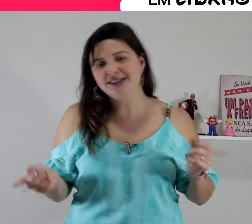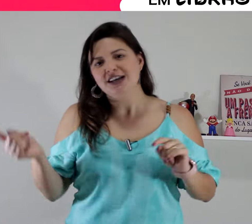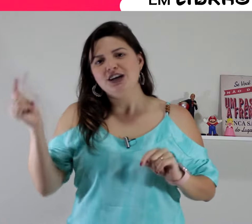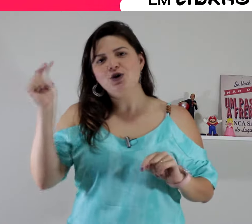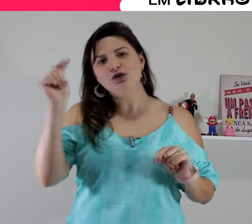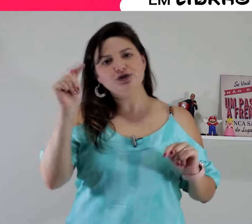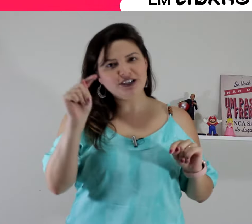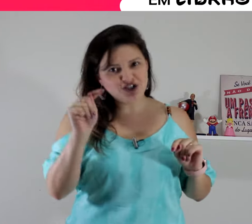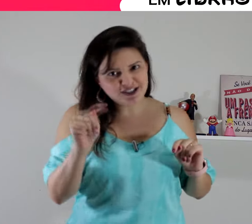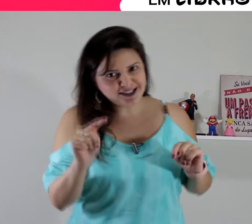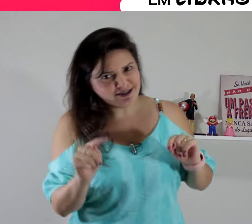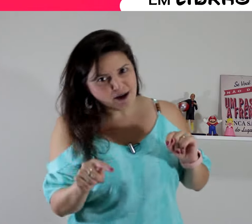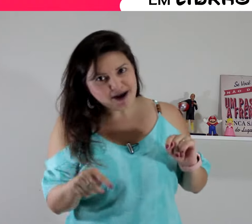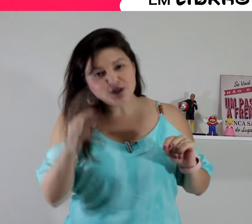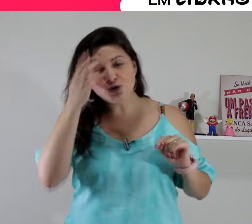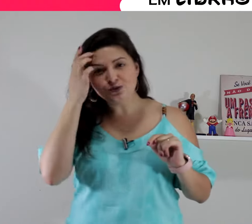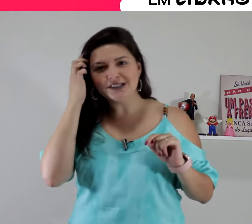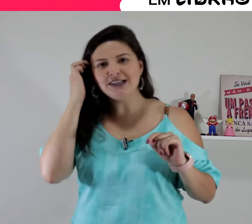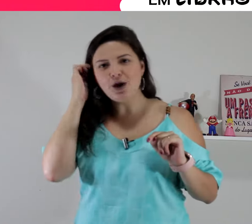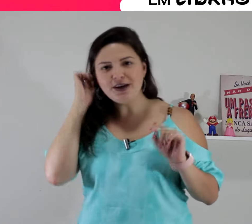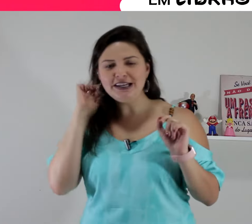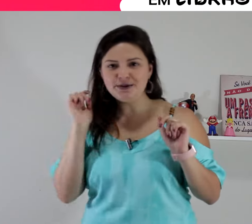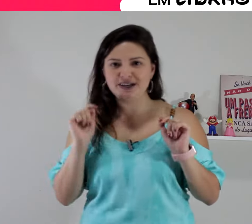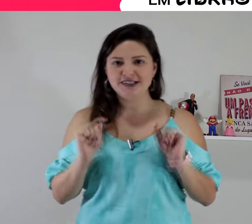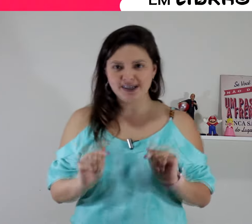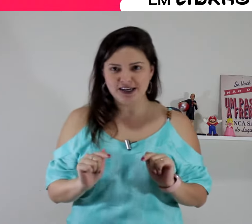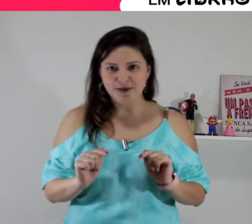e hoje eu vim te ensinar mais um sinal em Libras